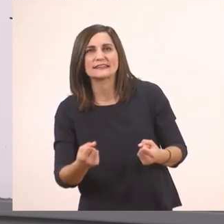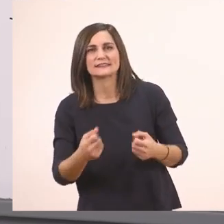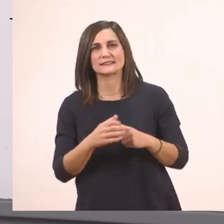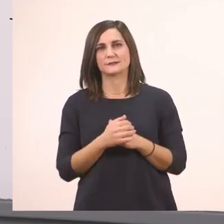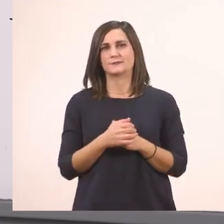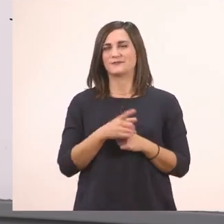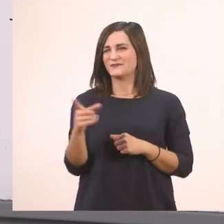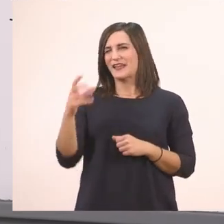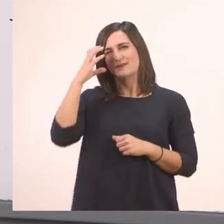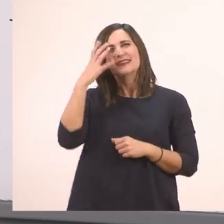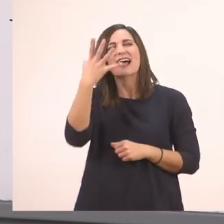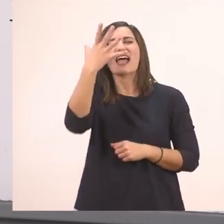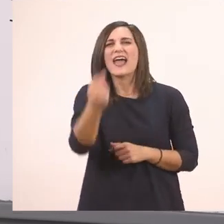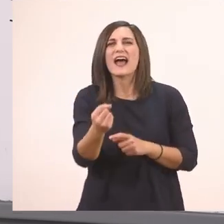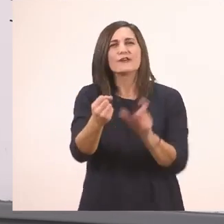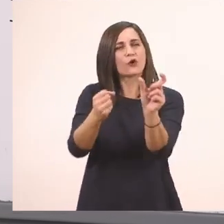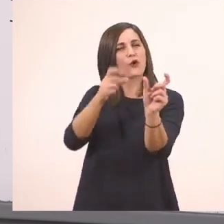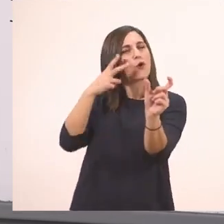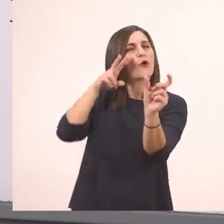Έχουμε μάθει το "έχει" να το διαβάζουμε όλο μαζί.